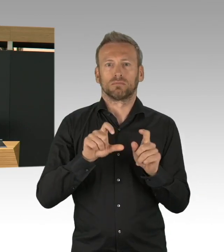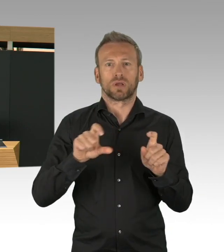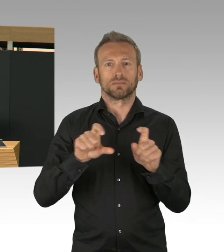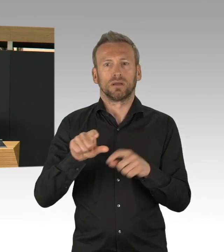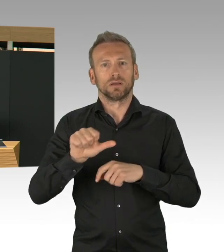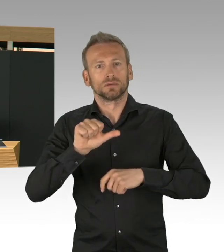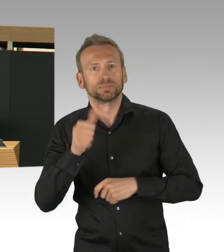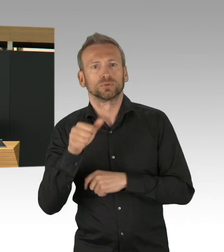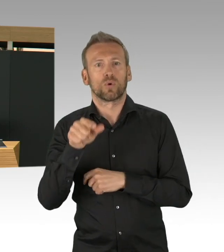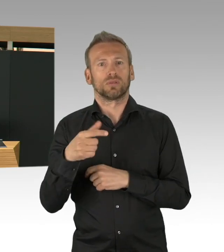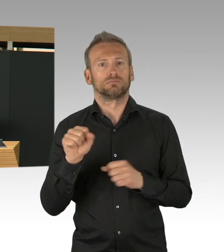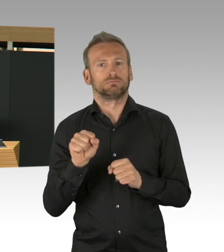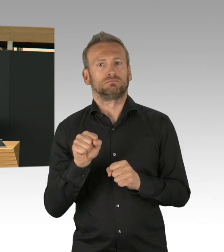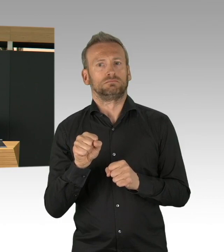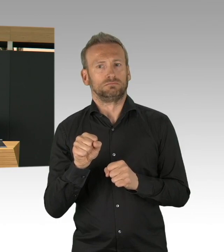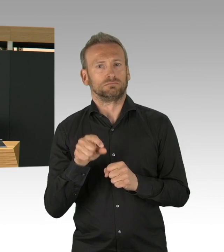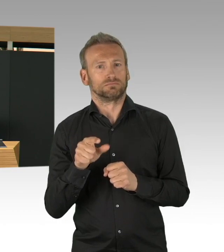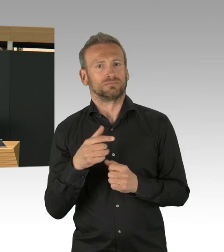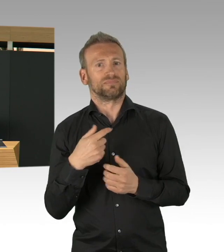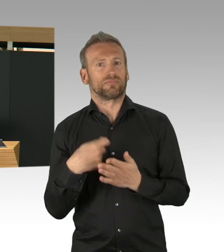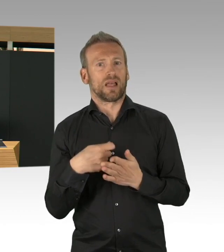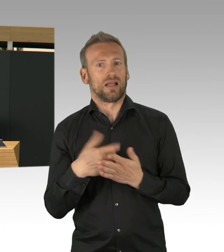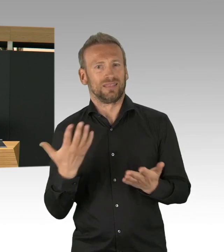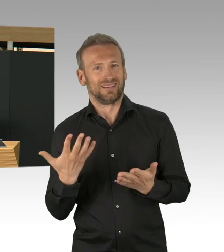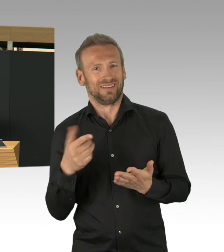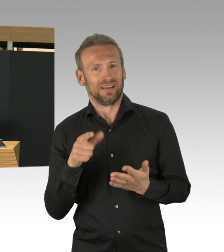sind jetzt bei 50.000 Testkapazitäten pro Woche